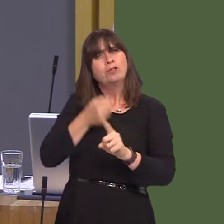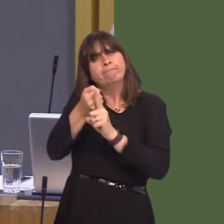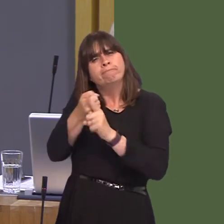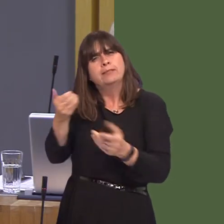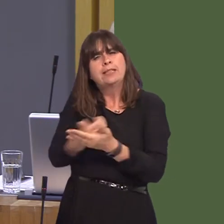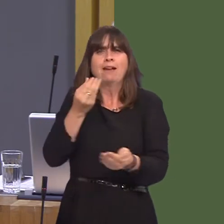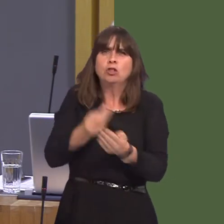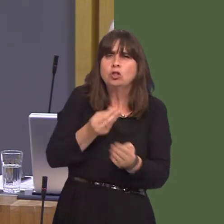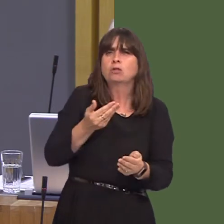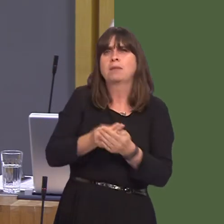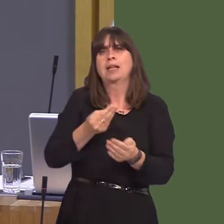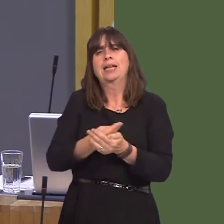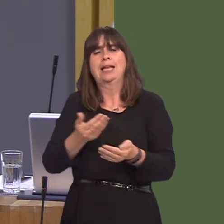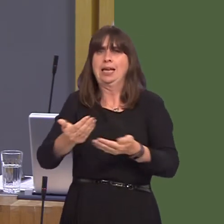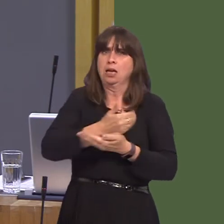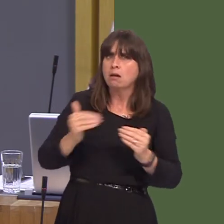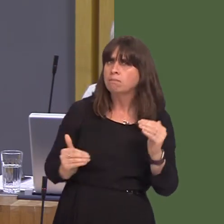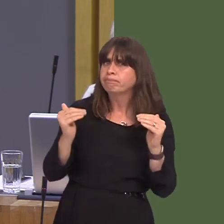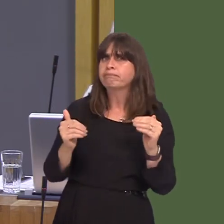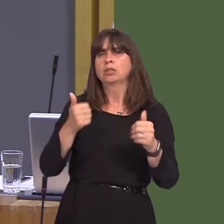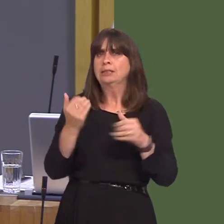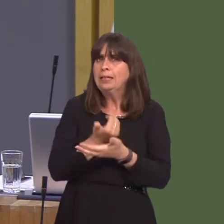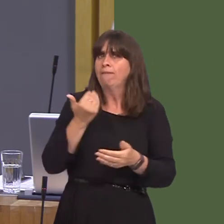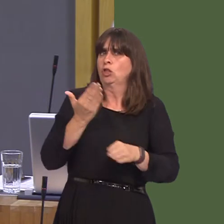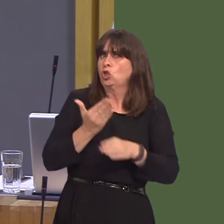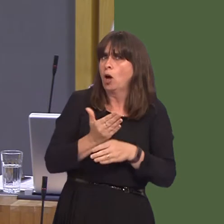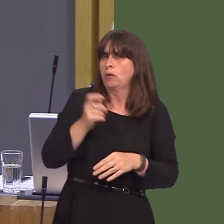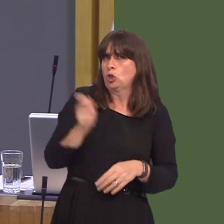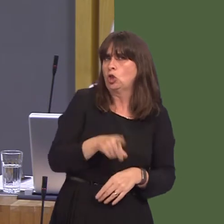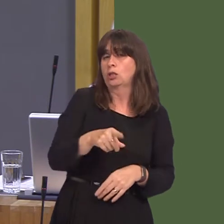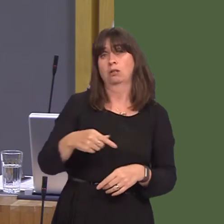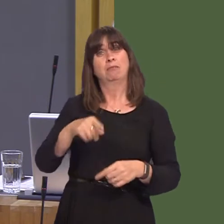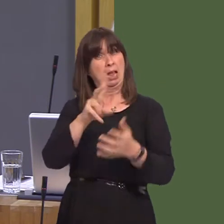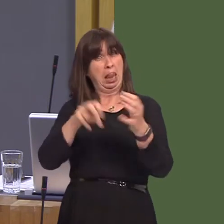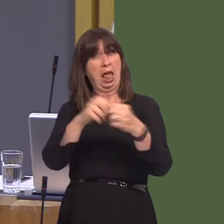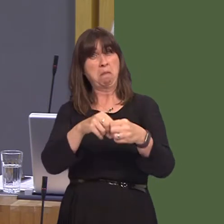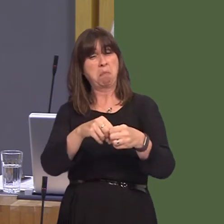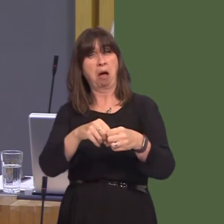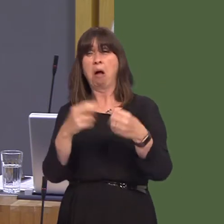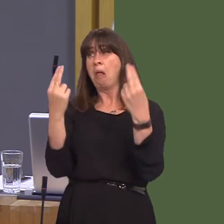by staying in the European Economic Area. Unlike Labour, we will stand up to the Tories